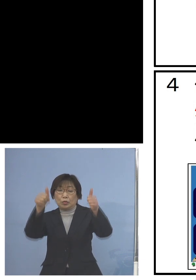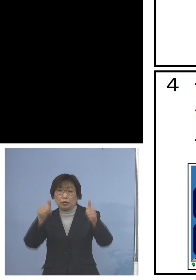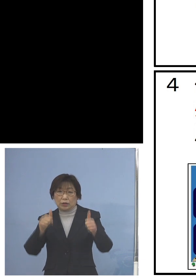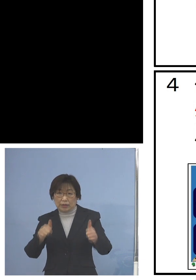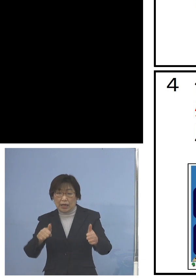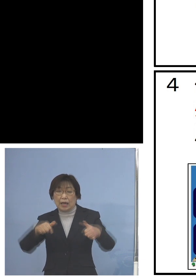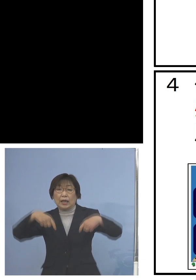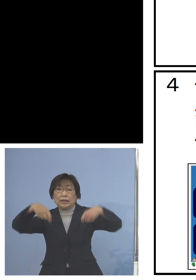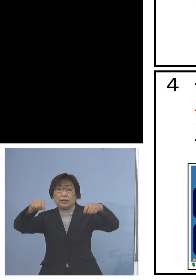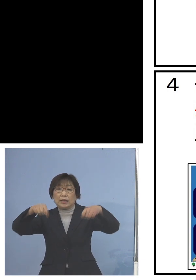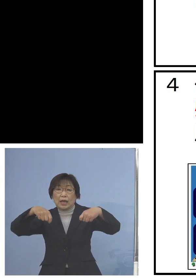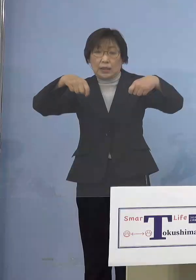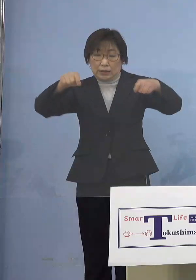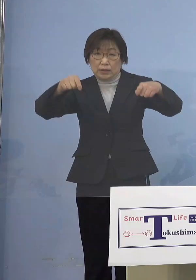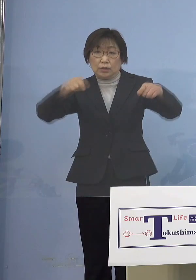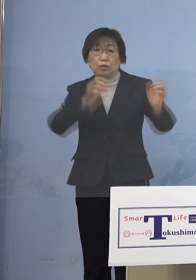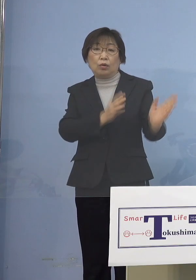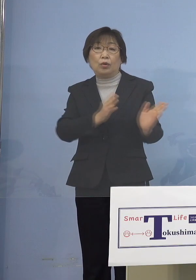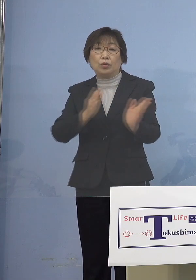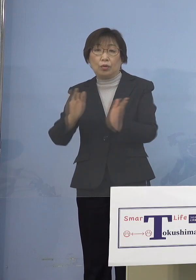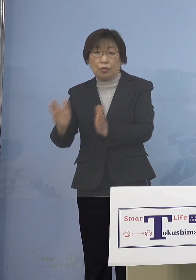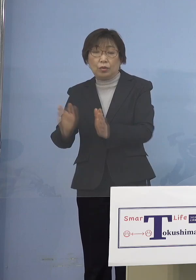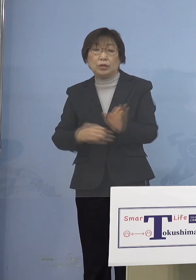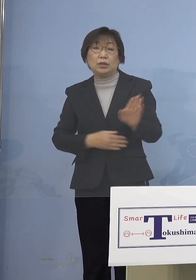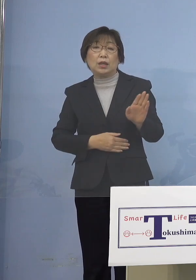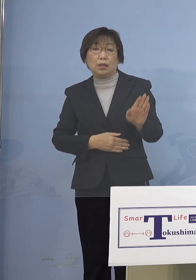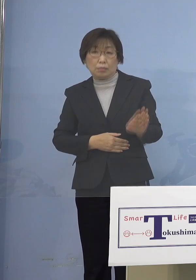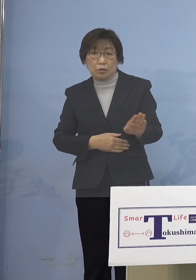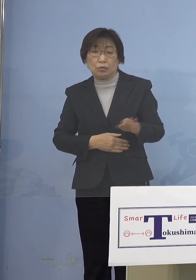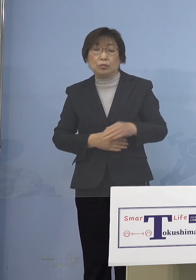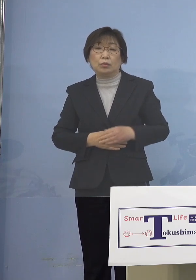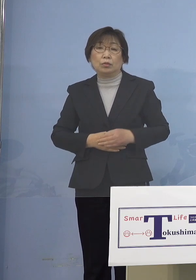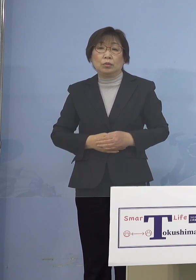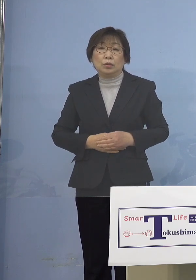ご用意させていただいている ところであります